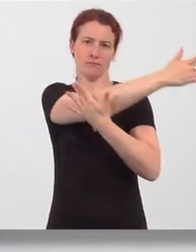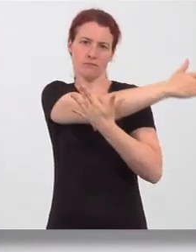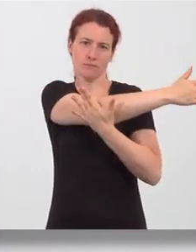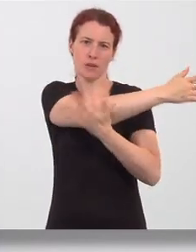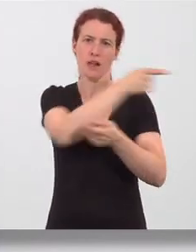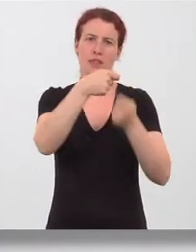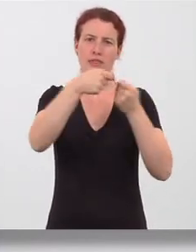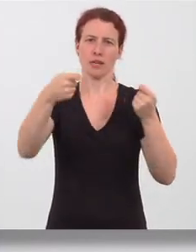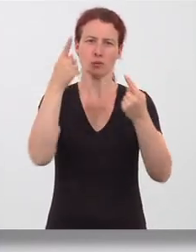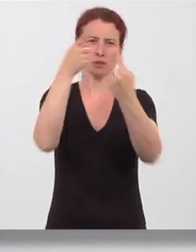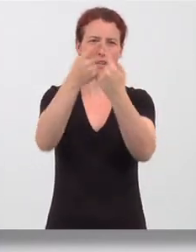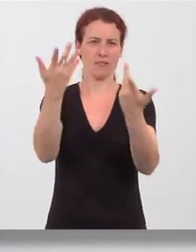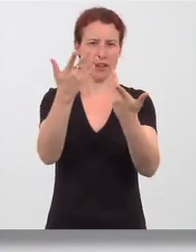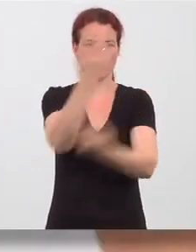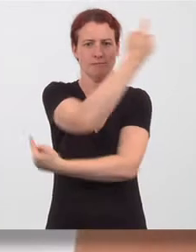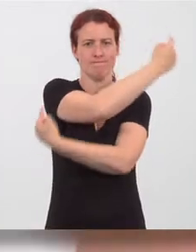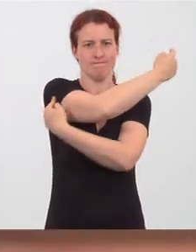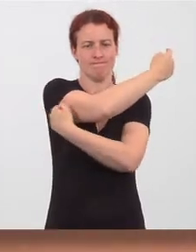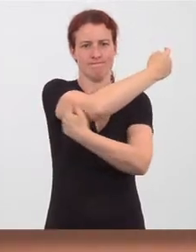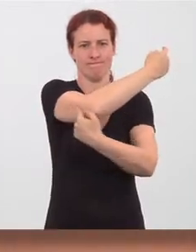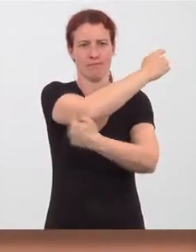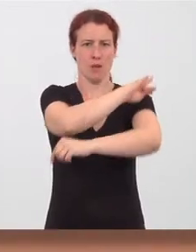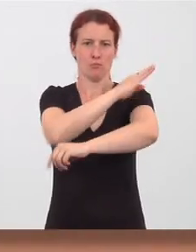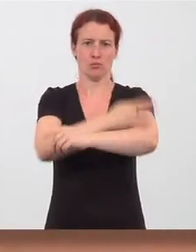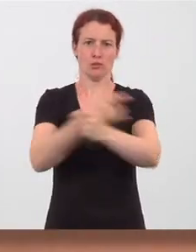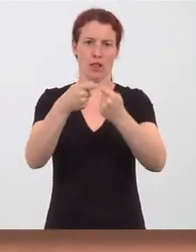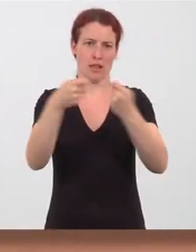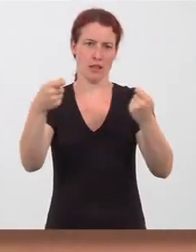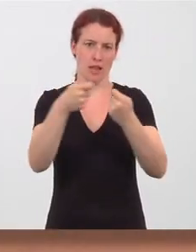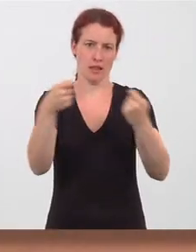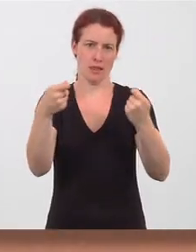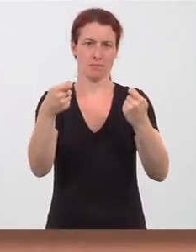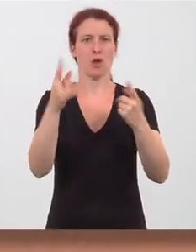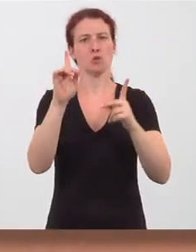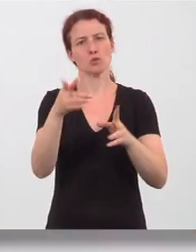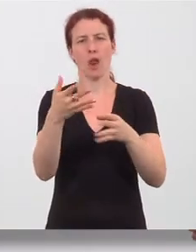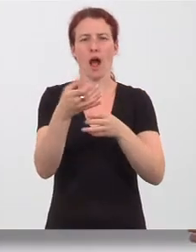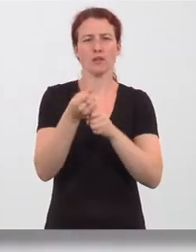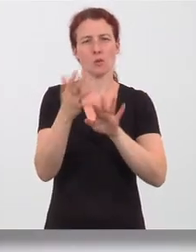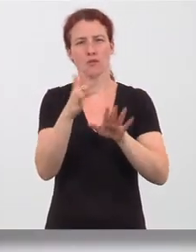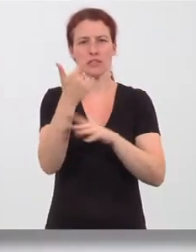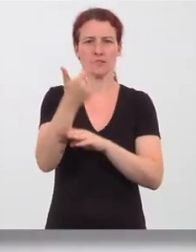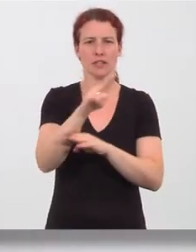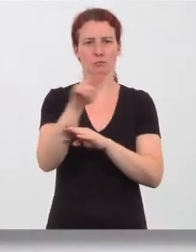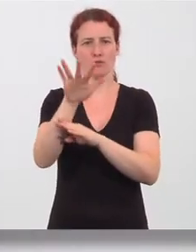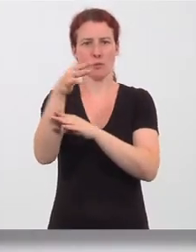an der Rückseite des Oberarms. Halten sie die Dehnung 20 bis 25 Sekunden.